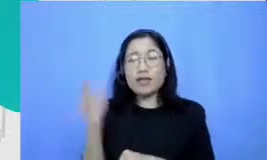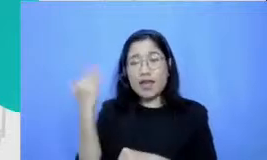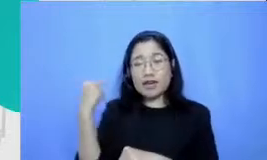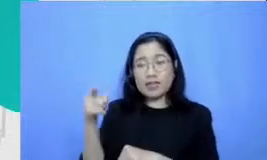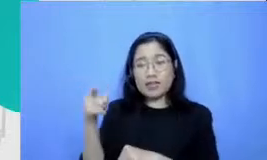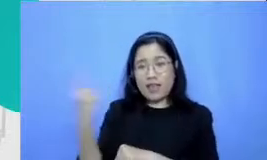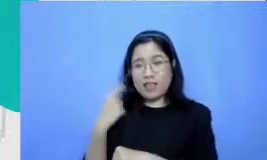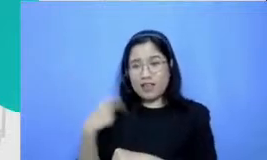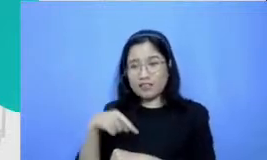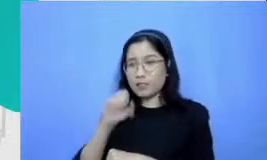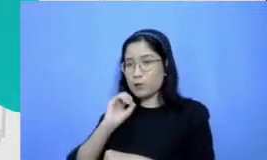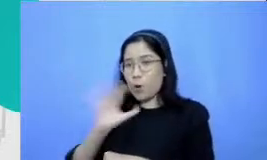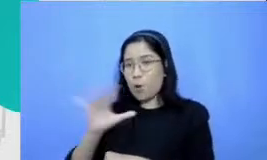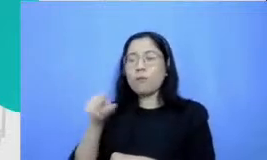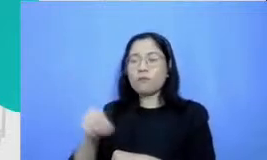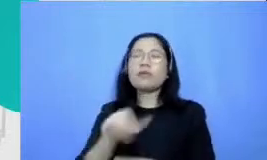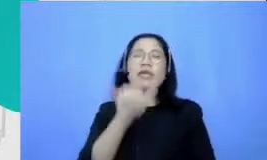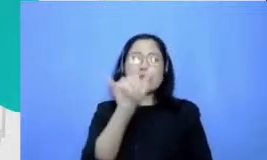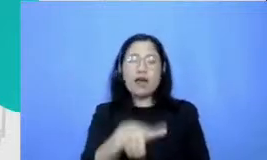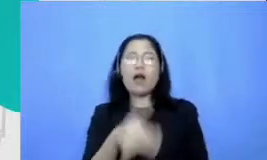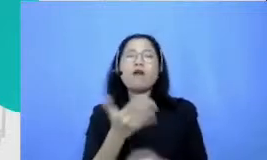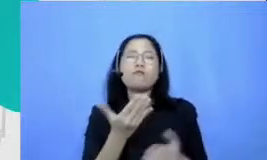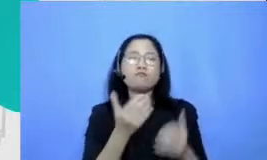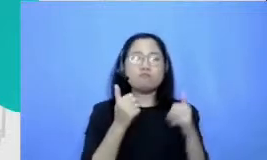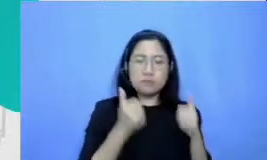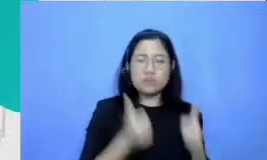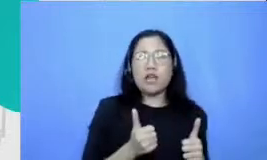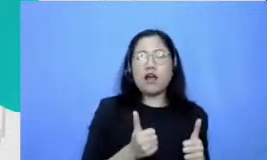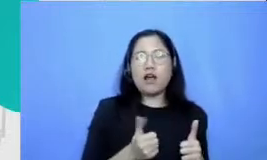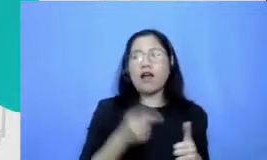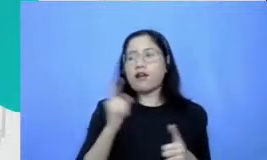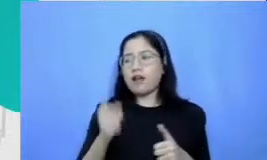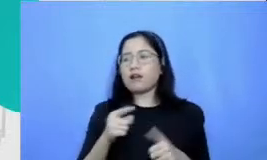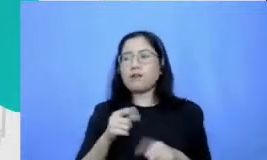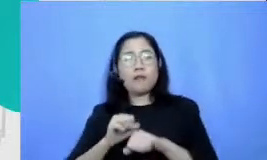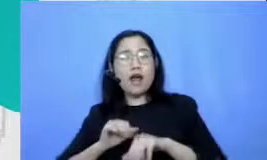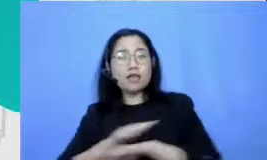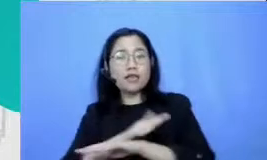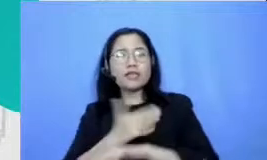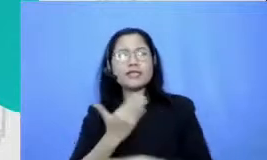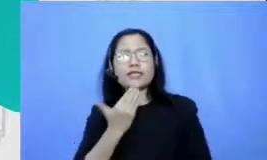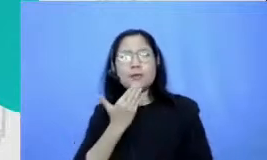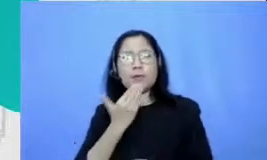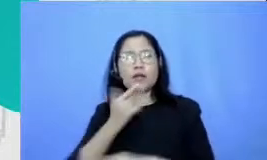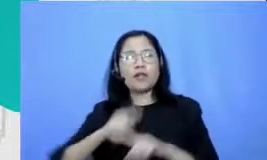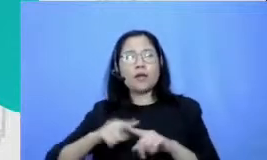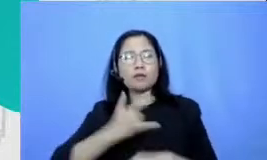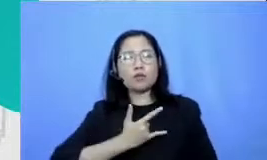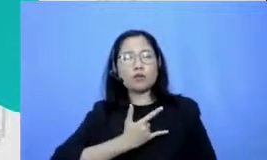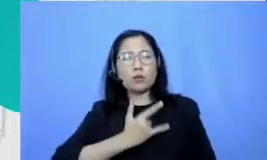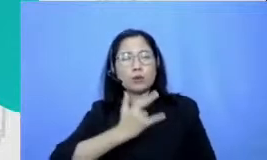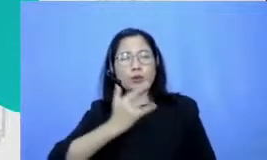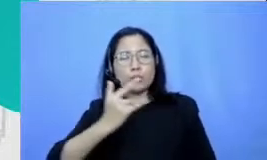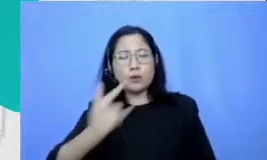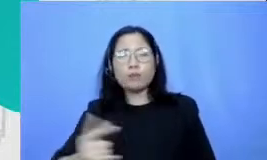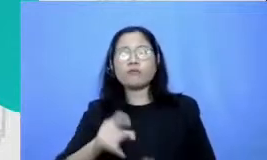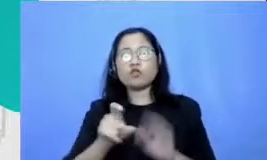dari praktek yang sangat simple tapi konsisten dengan ibu membuat video-video pembelajaran tapi